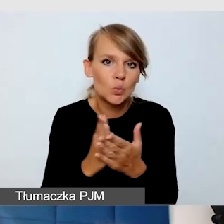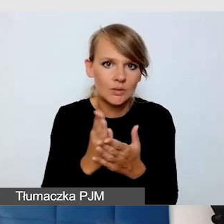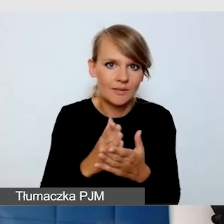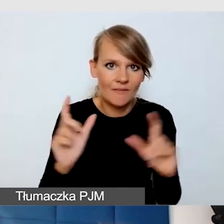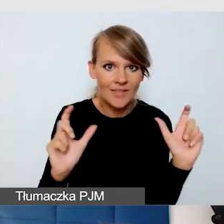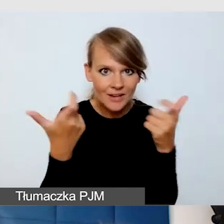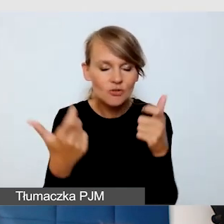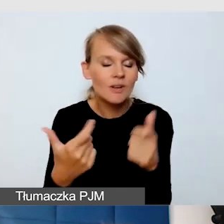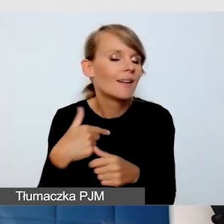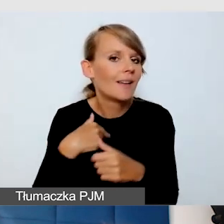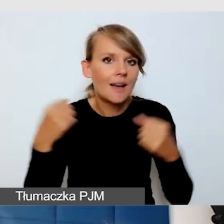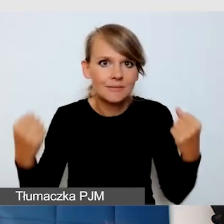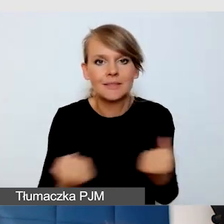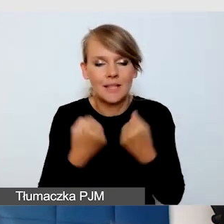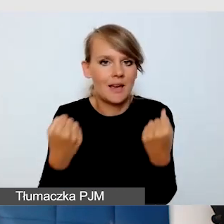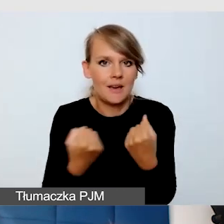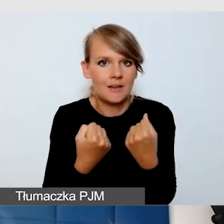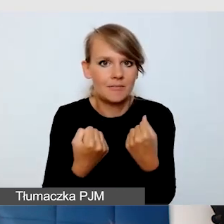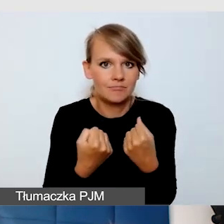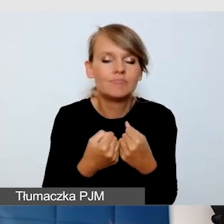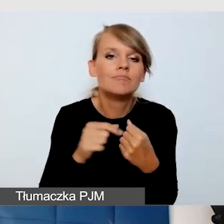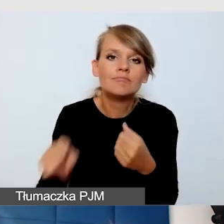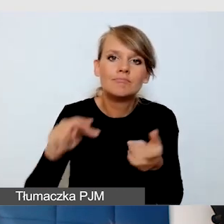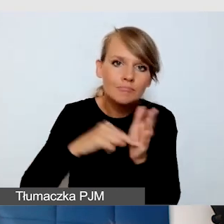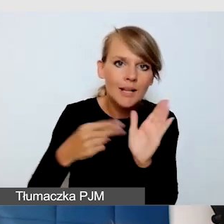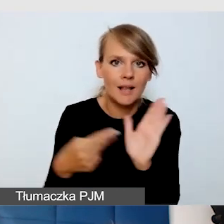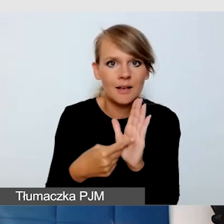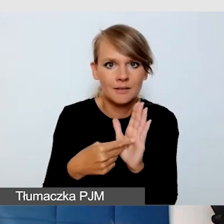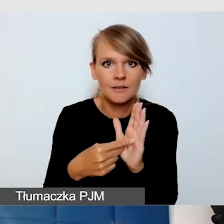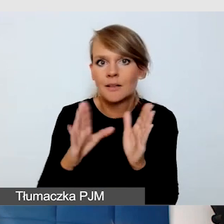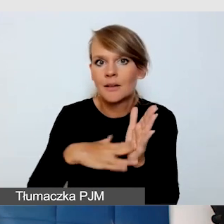bardzo dbam o to, żeby zaplanować, że jeżeli są wydarzenia równolegle,